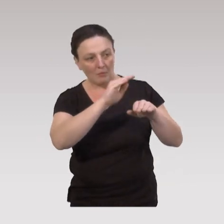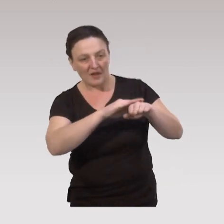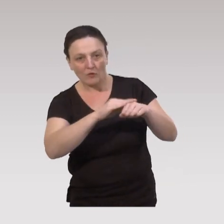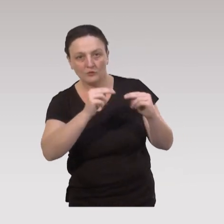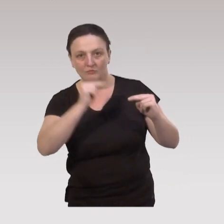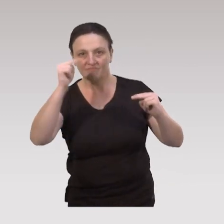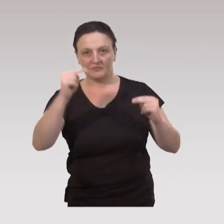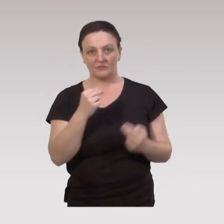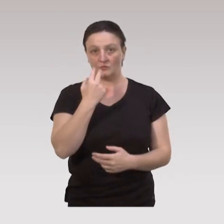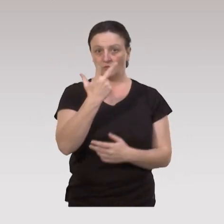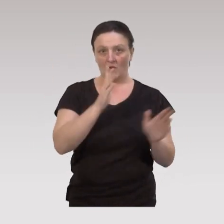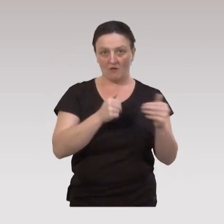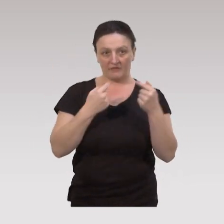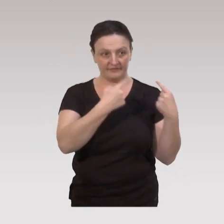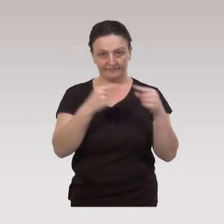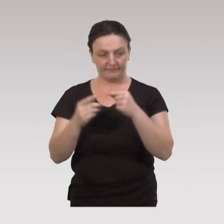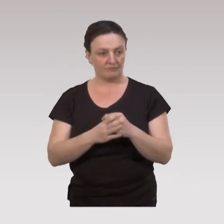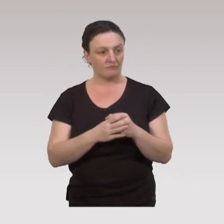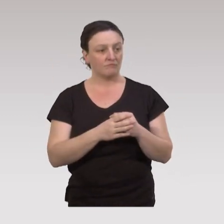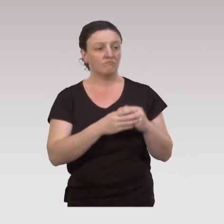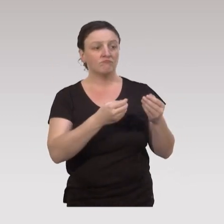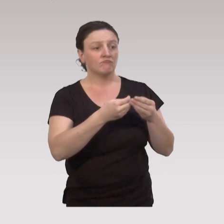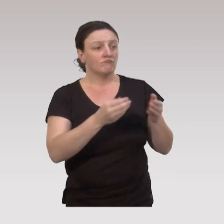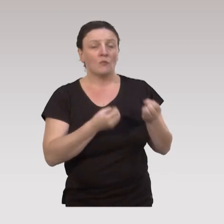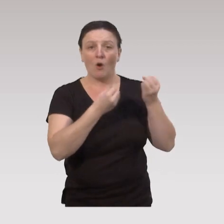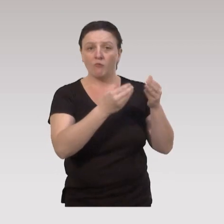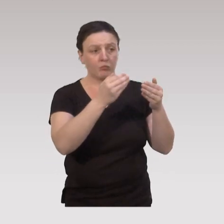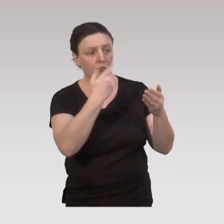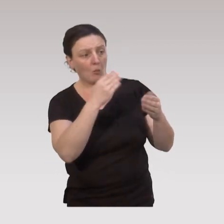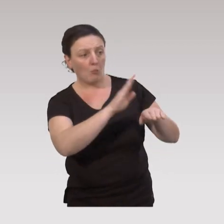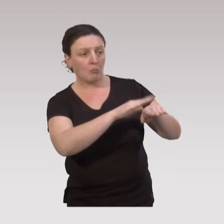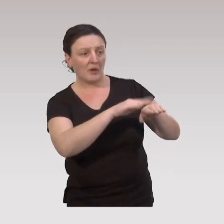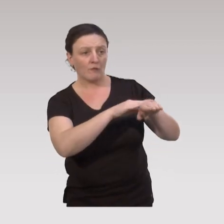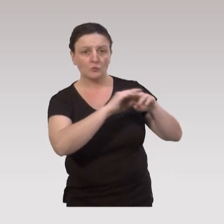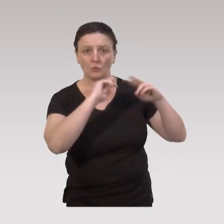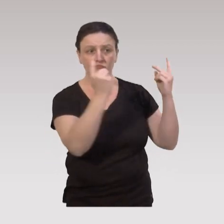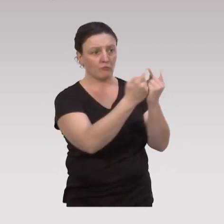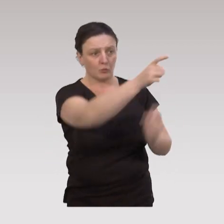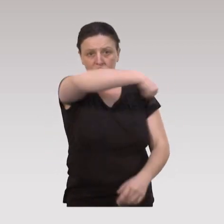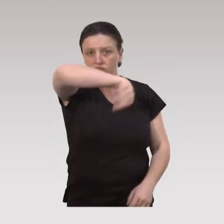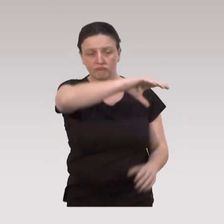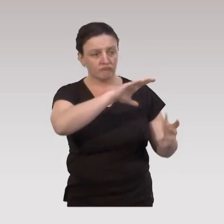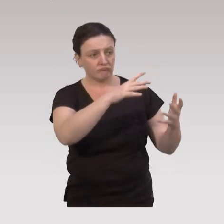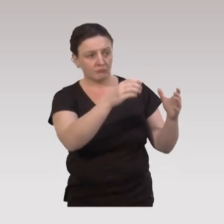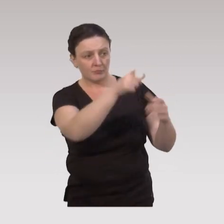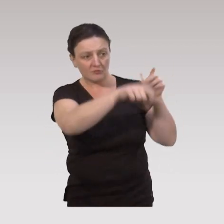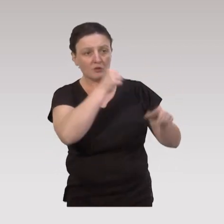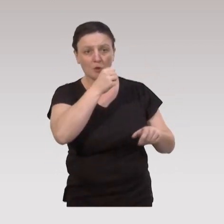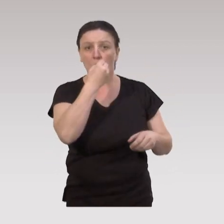on a trois types d’offres : des offres en prévention universelle, qui vont s'adresser à l'ensemble des personnes âgées des aînées qui vont bien,